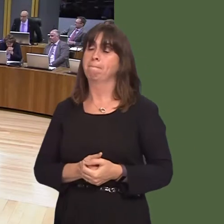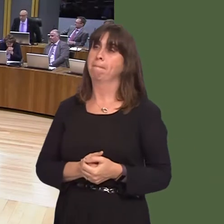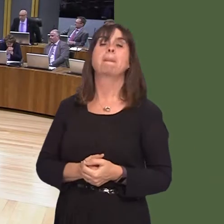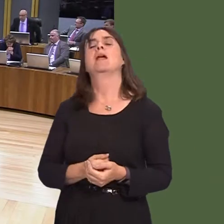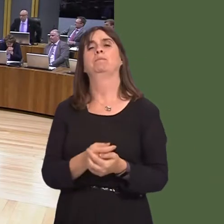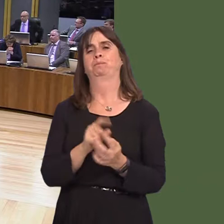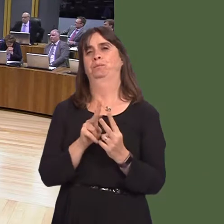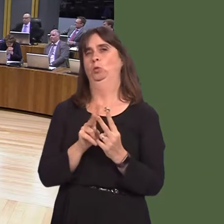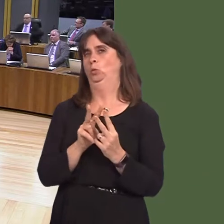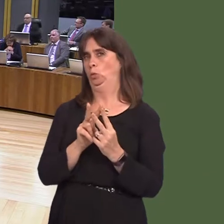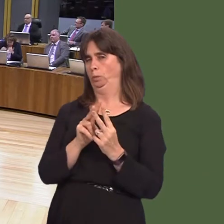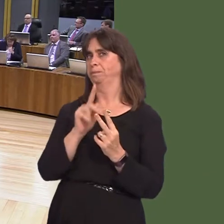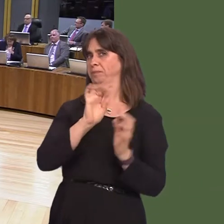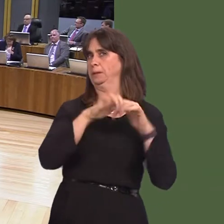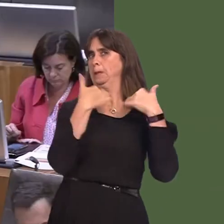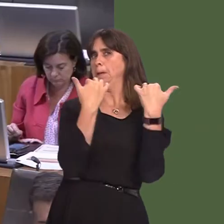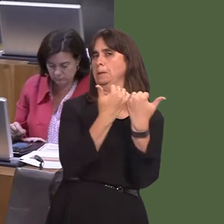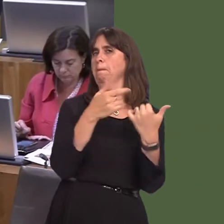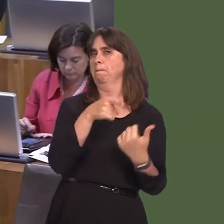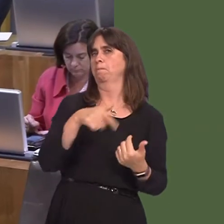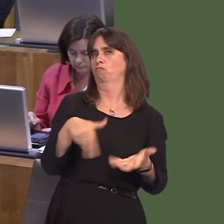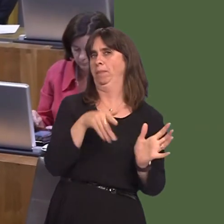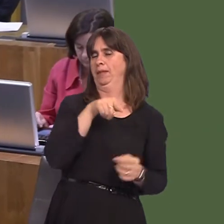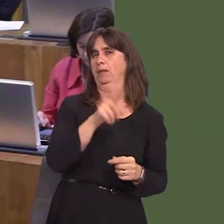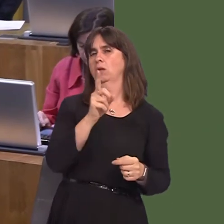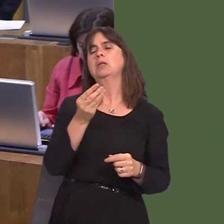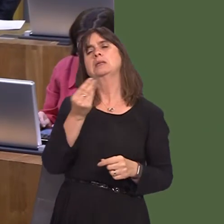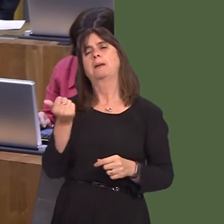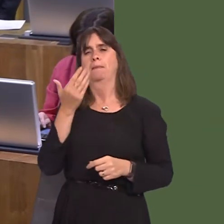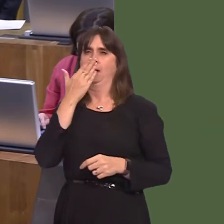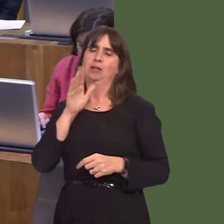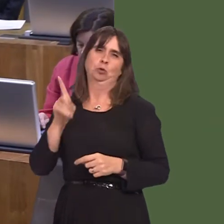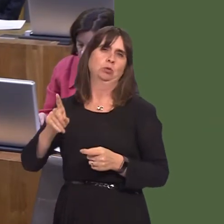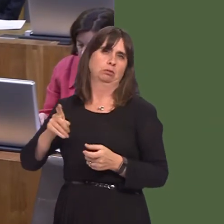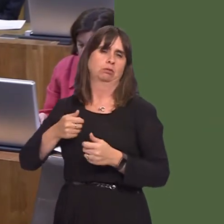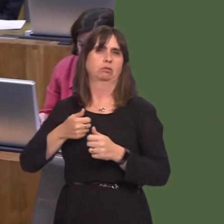here in the stadium: first of all, the behaviour of some supporters. Drunkenness has been part